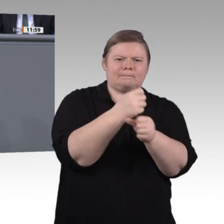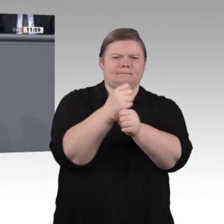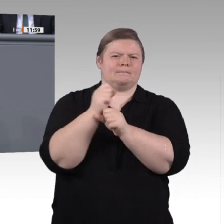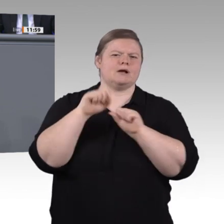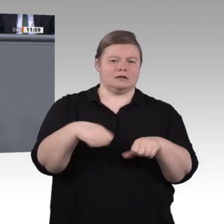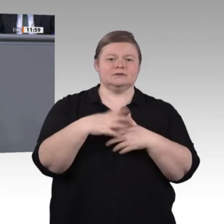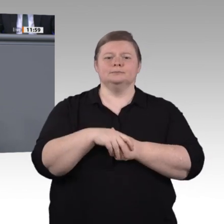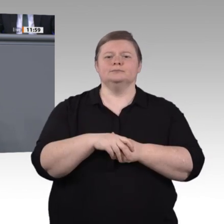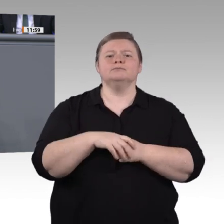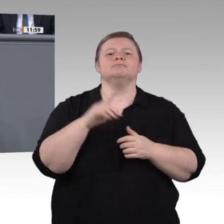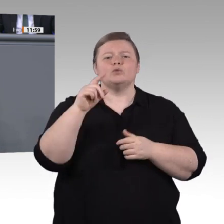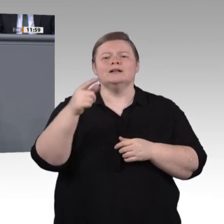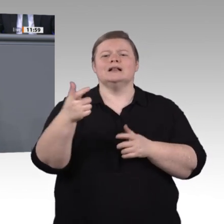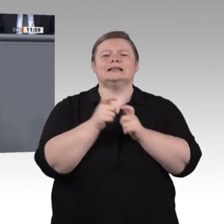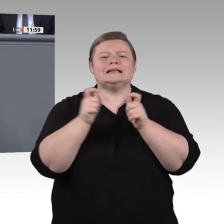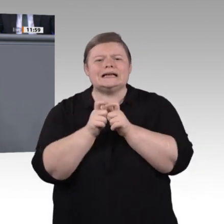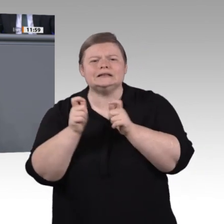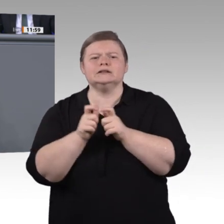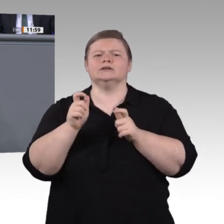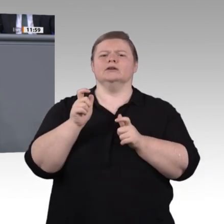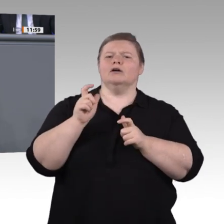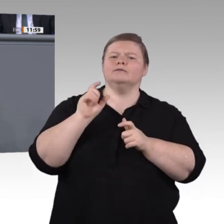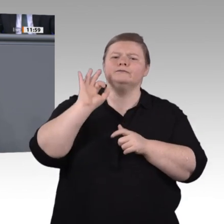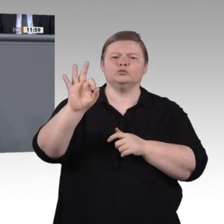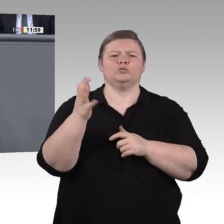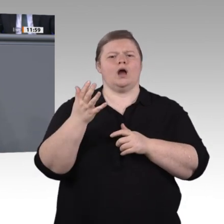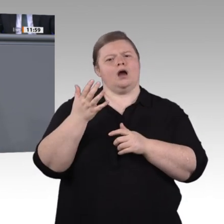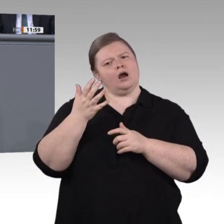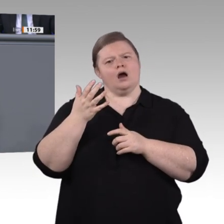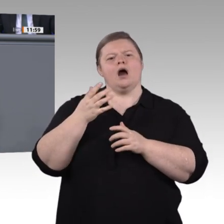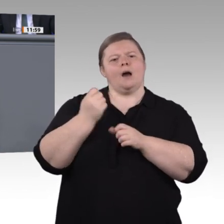Lernfabriken sind ein Beispiel moderner Lernformen. Aber das ist nicht unbedingt